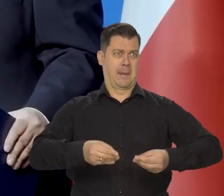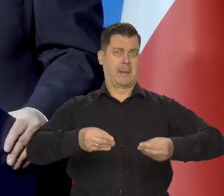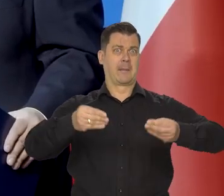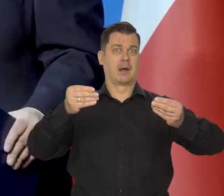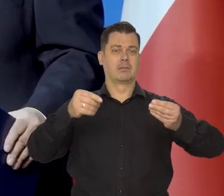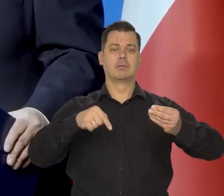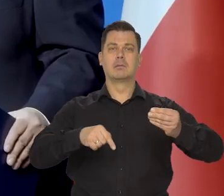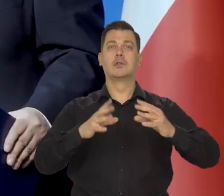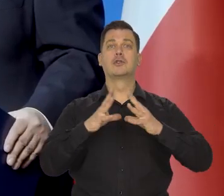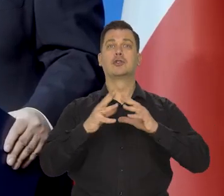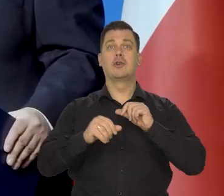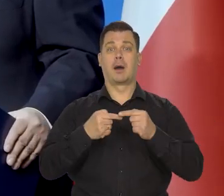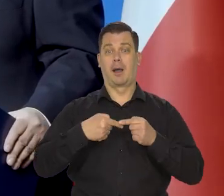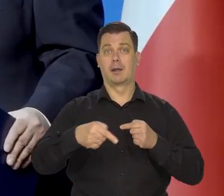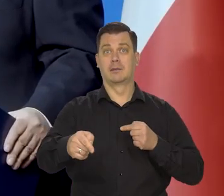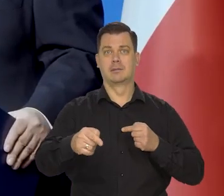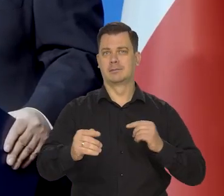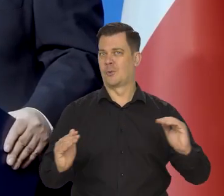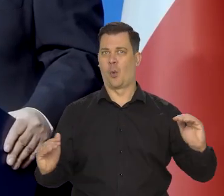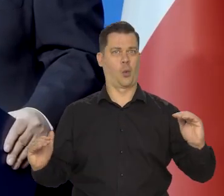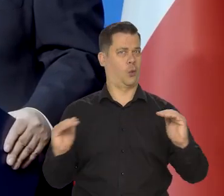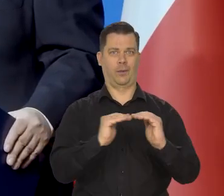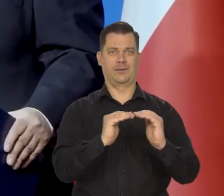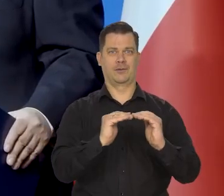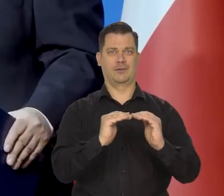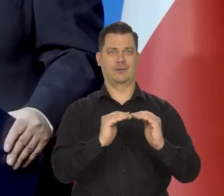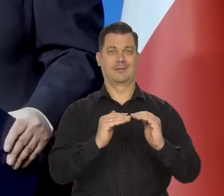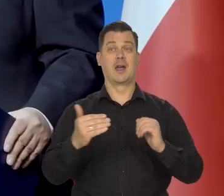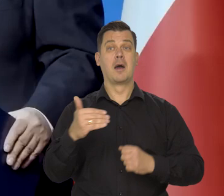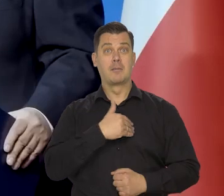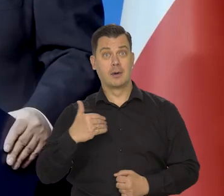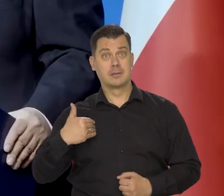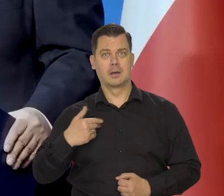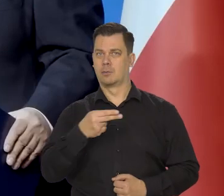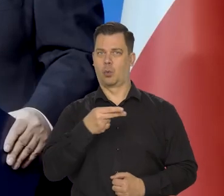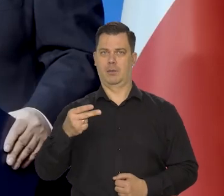w tej dekadzie dojdziemy do poziomu Francji,